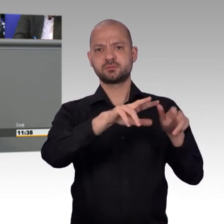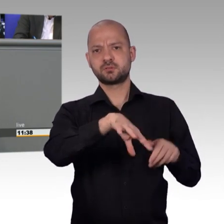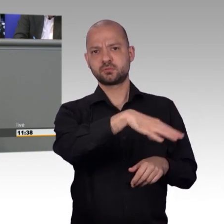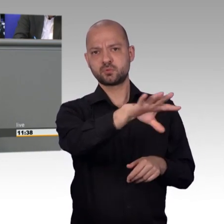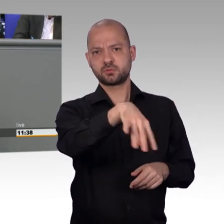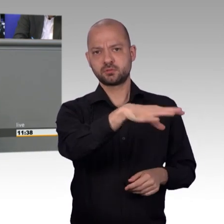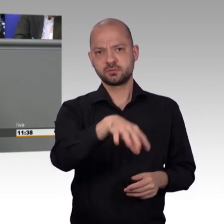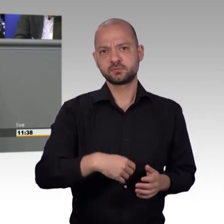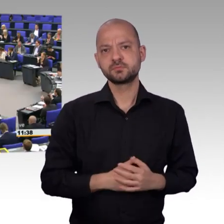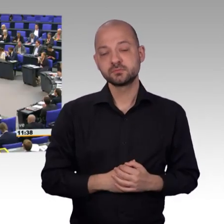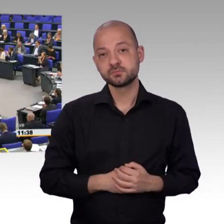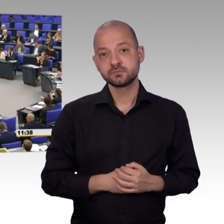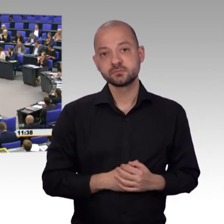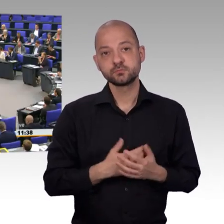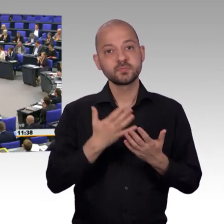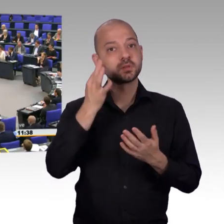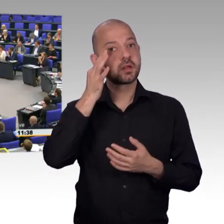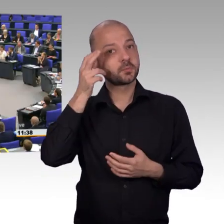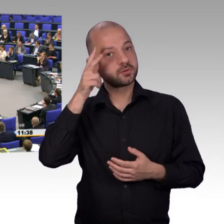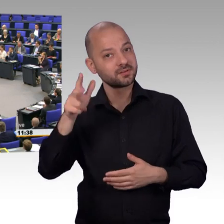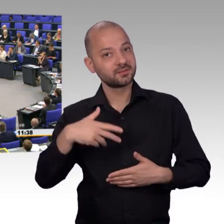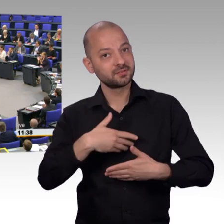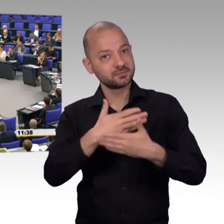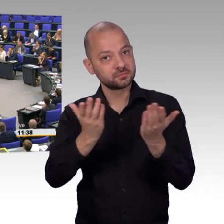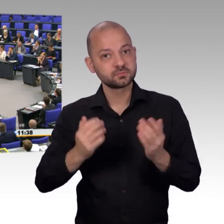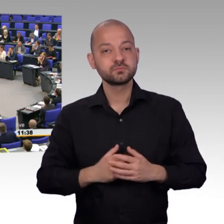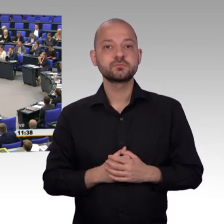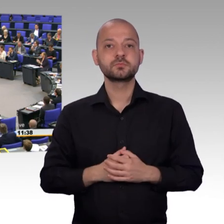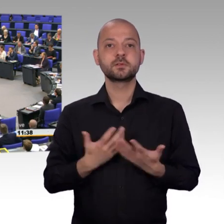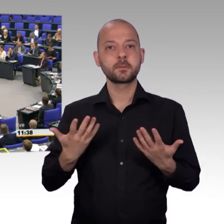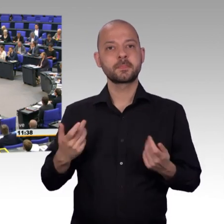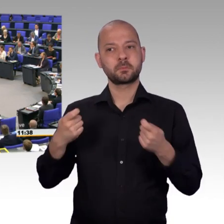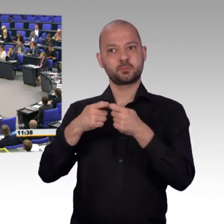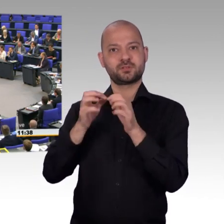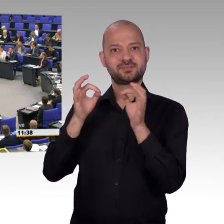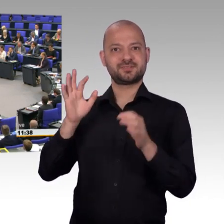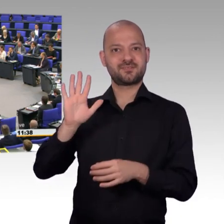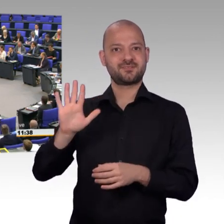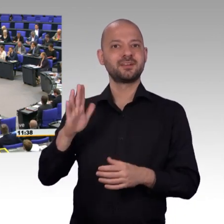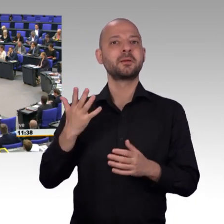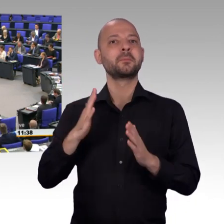Auch, wenn wir beiden nun gewiss nicht immer, oder vielleicht nur ganz selten auf einer Wellenlänge liegen,